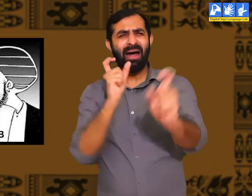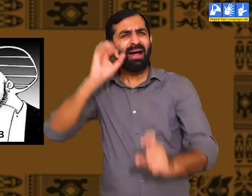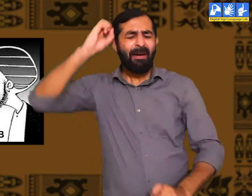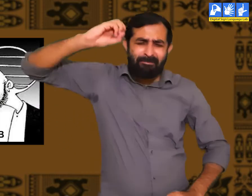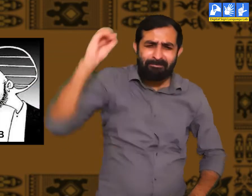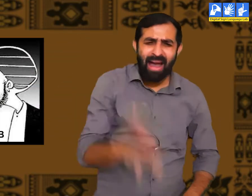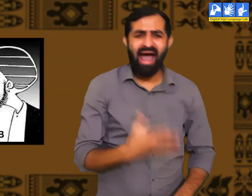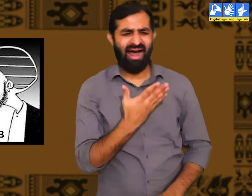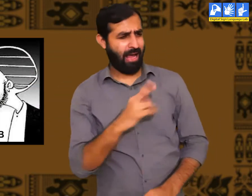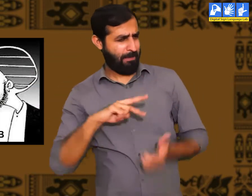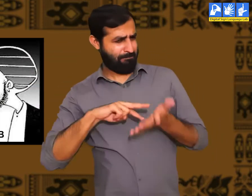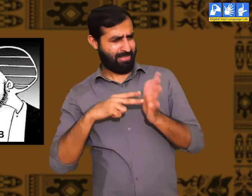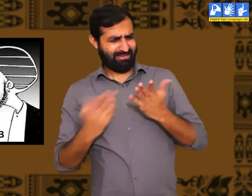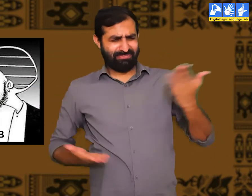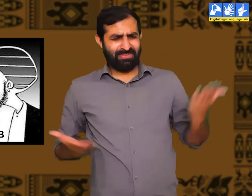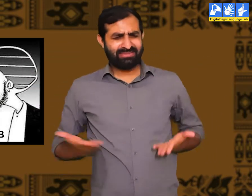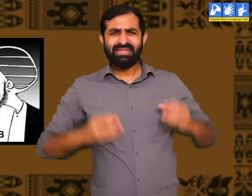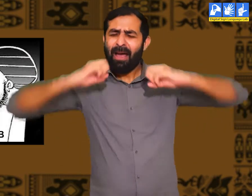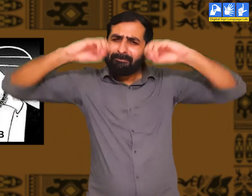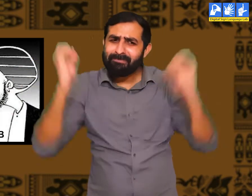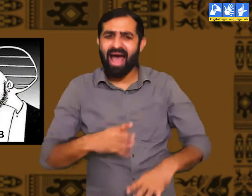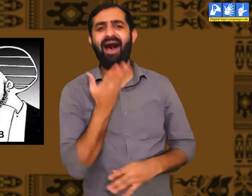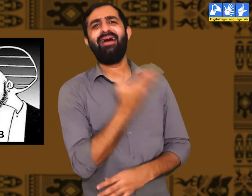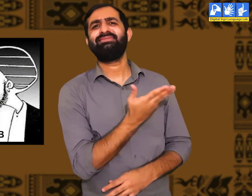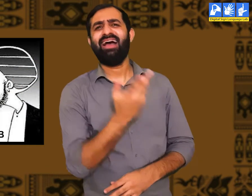उन्हें उचित शब्दों का प्रयोग करने की बिलकुल भी समझ नहीं होती।